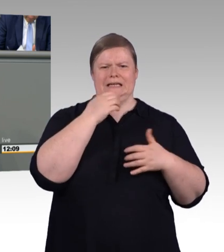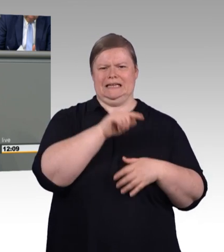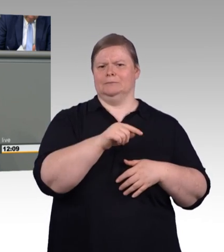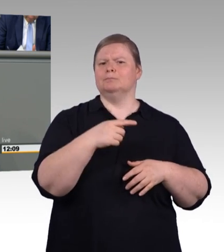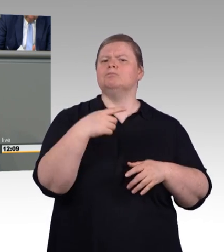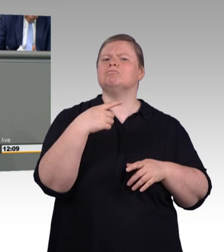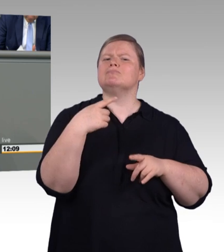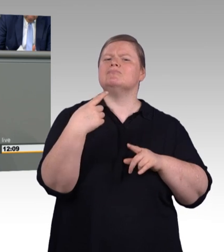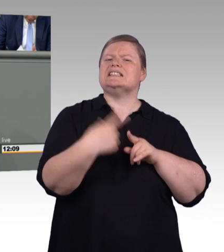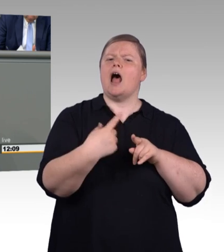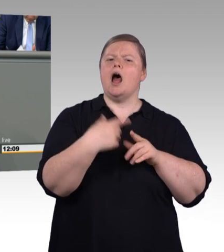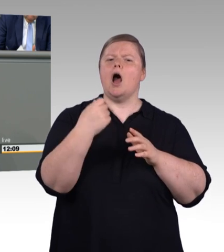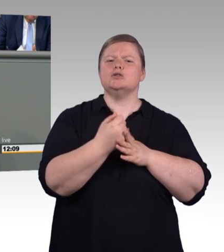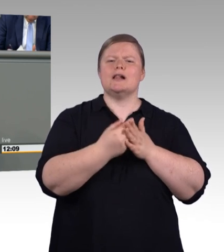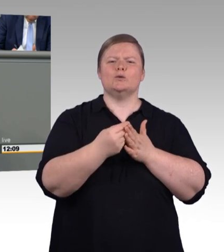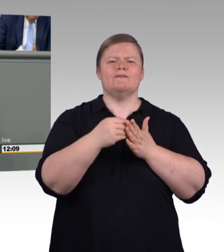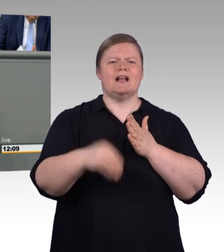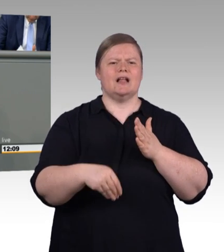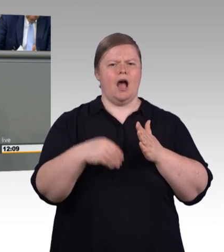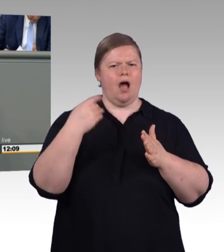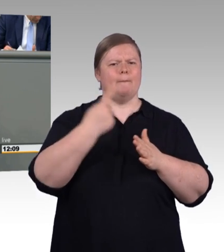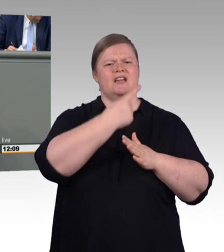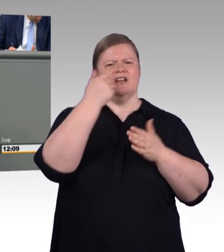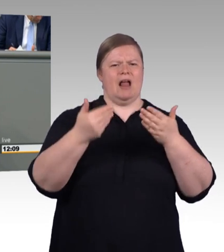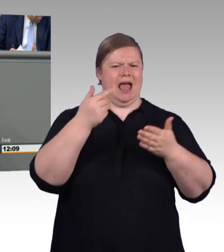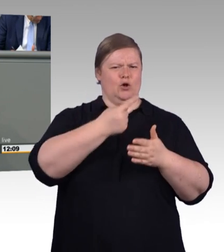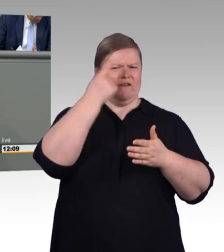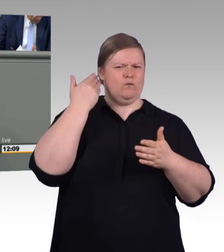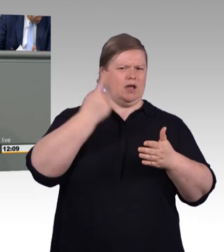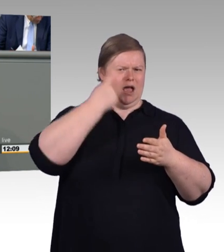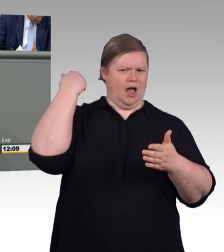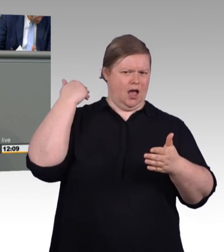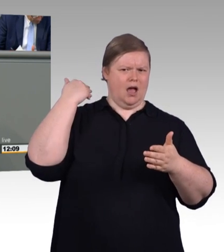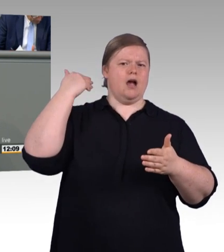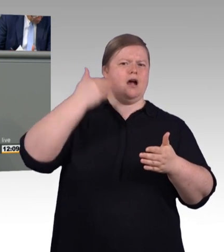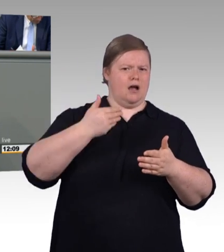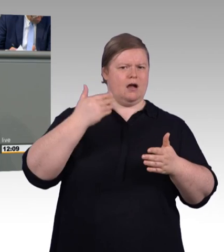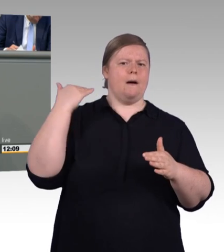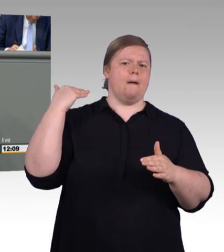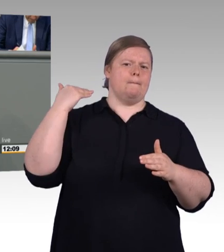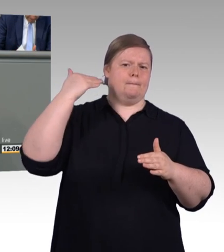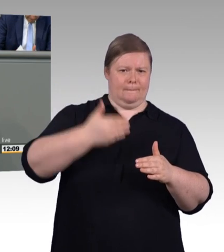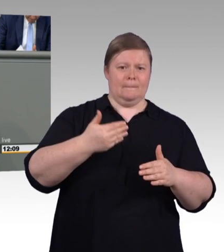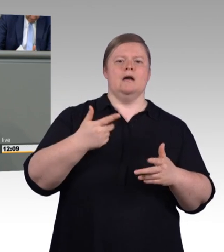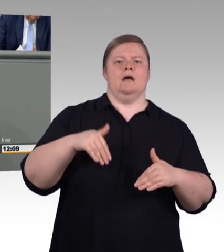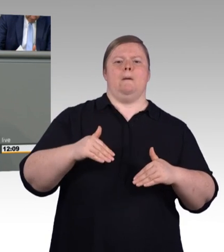Denn 50 Prozent, die Hälfte davon, machen hinterher weiter. Des Weiteren dürfen wir feststellen,